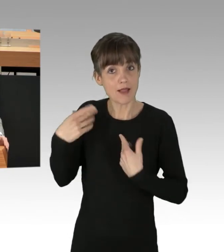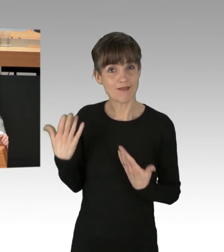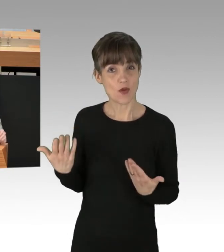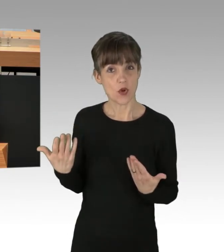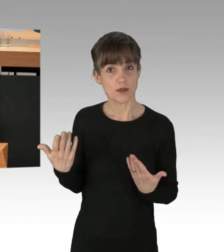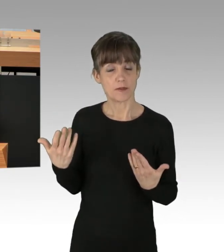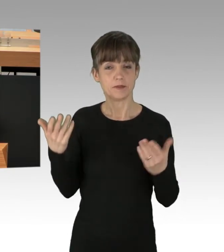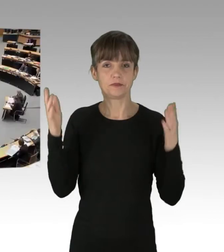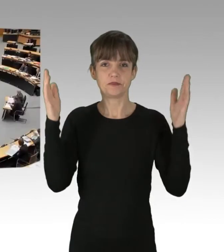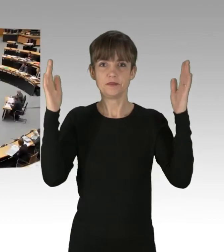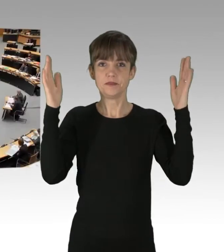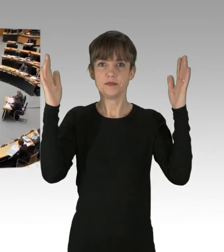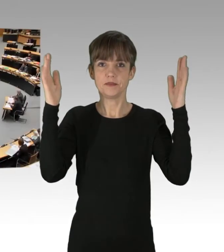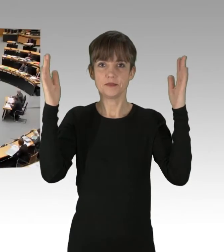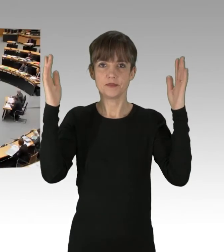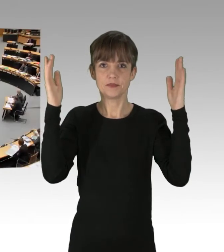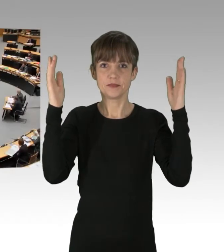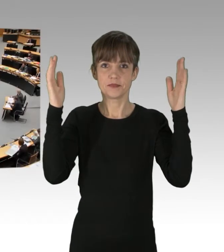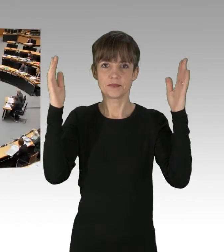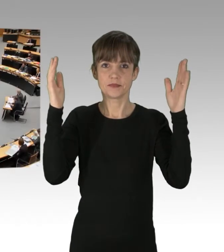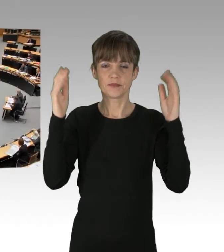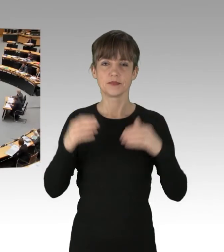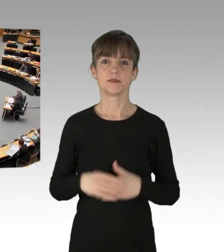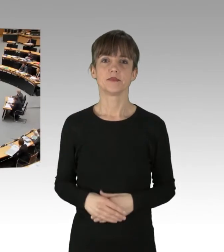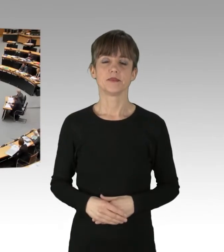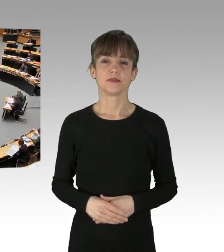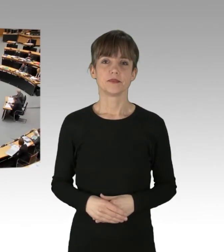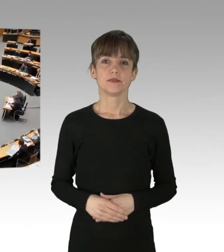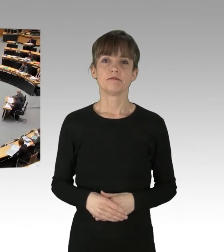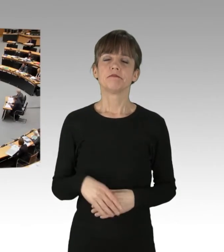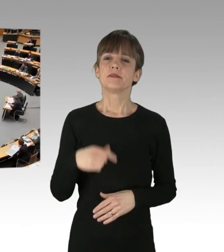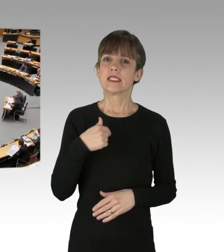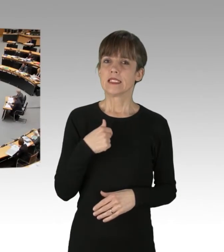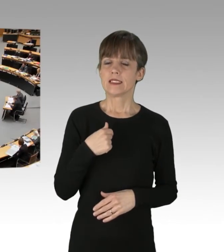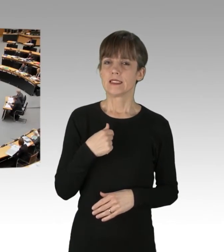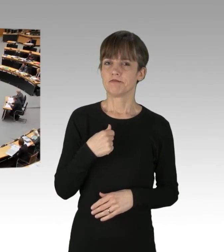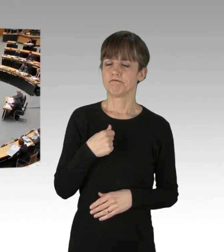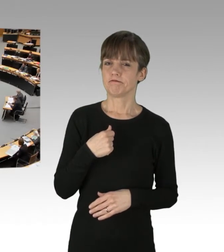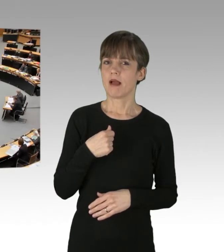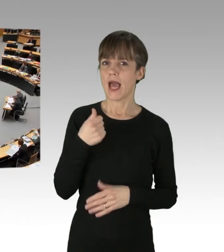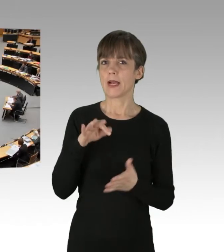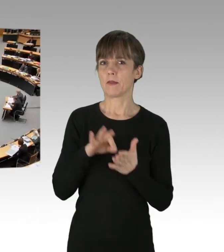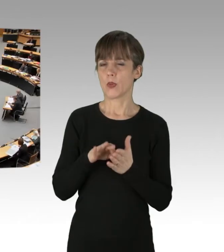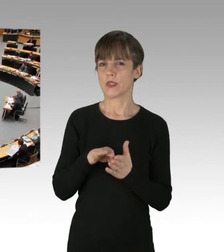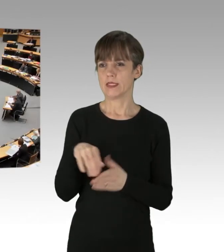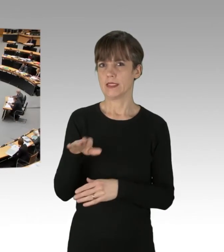(Applaus) Ich kann Ihnen nur eines sagen, meine Damen und Herren von der Regierung.